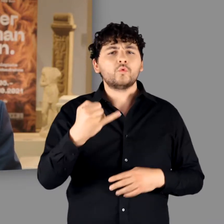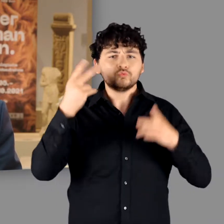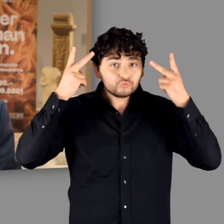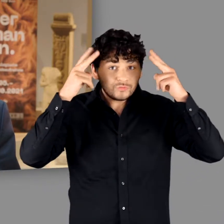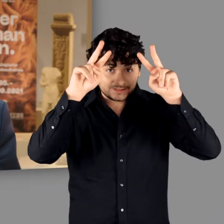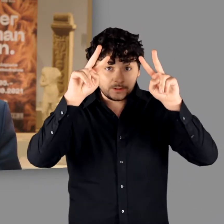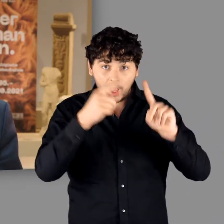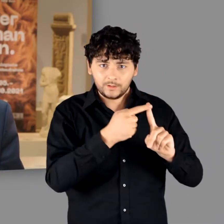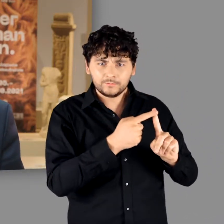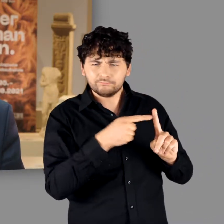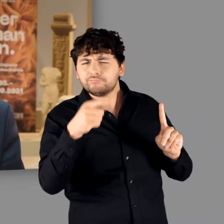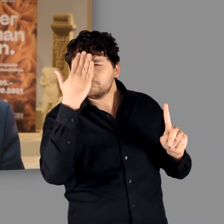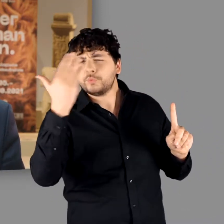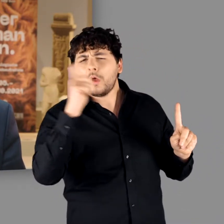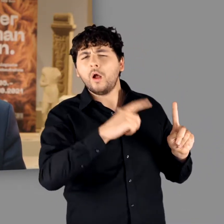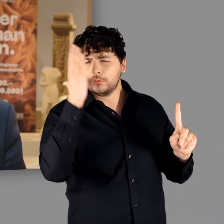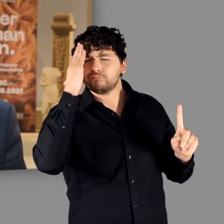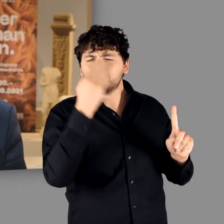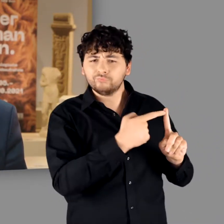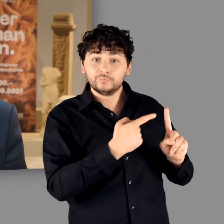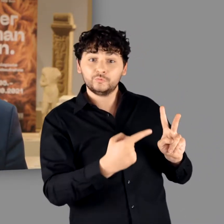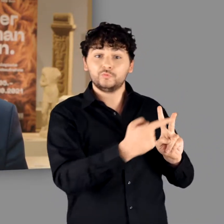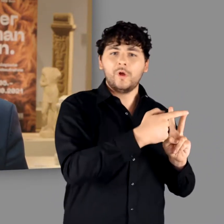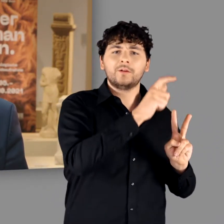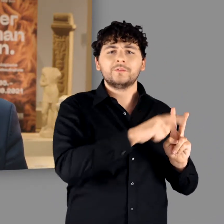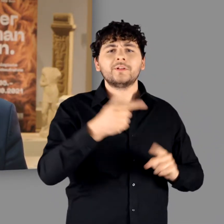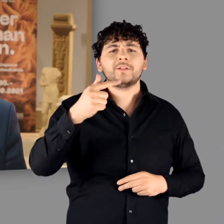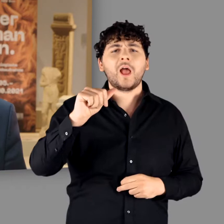Den einen, Gaius Julius Cäsar, kennen die meisten von uns,